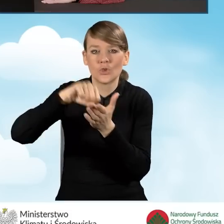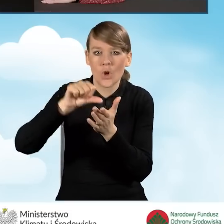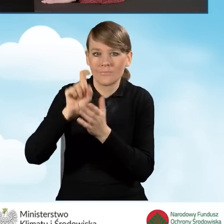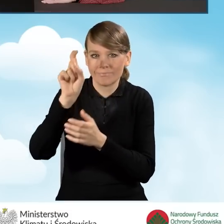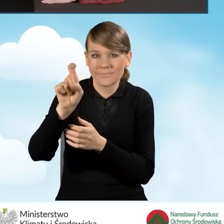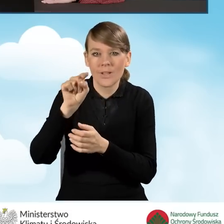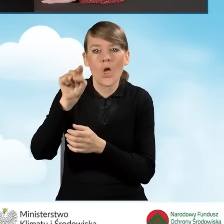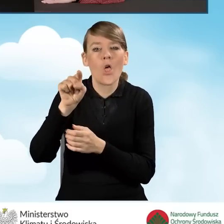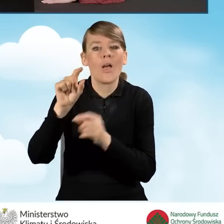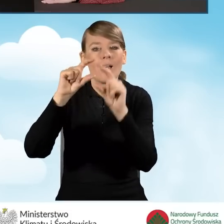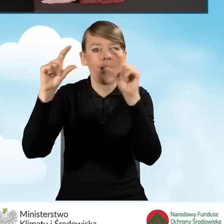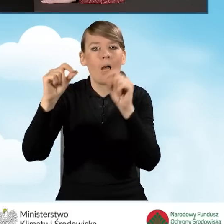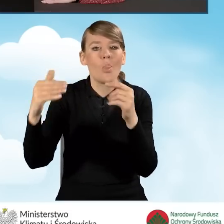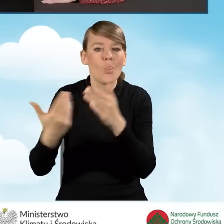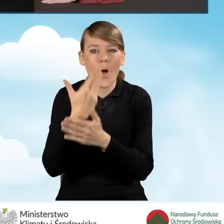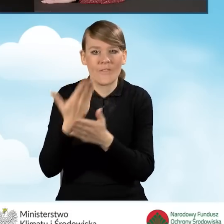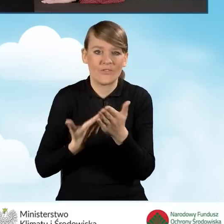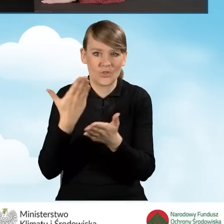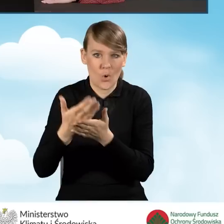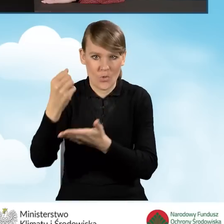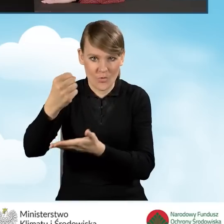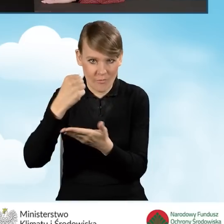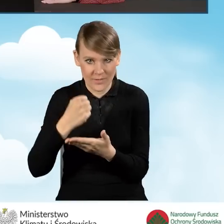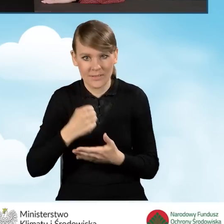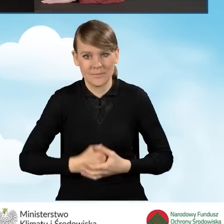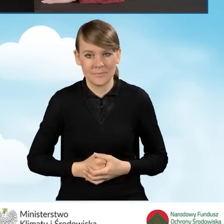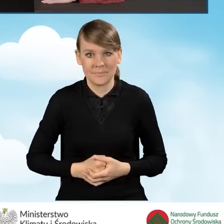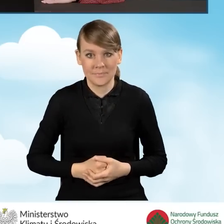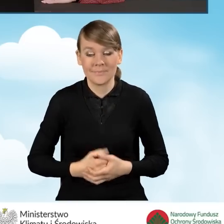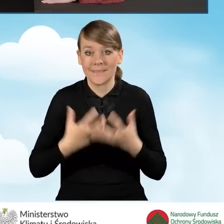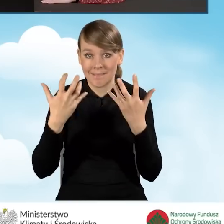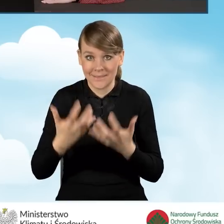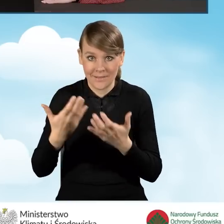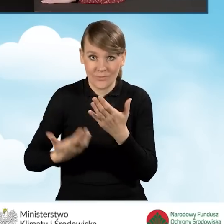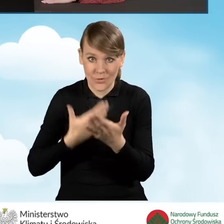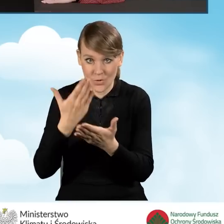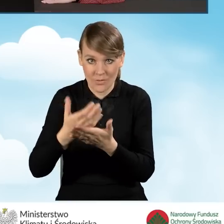czyli nowy wniosek o dofinansowanie. Aby złożyć wniosek o dofinansowanie